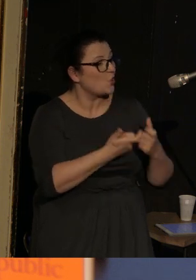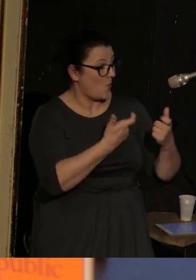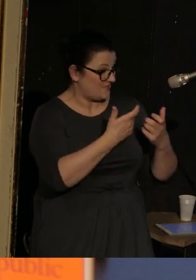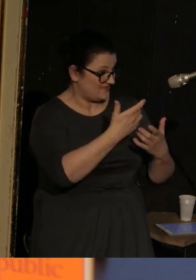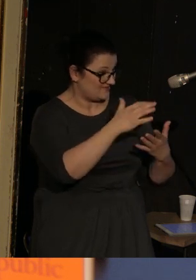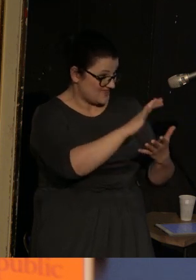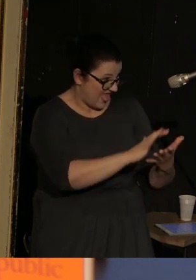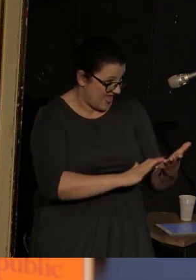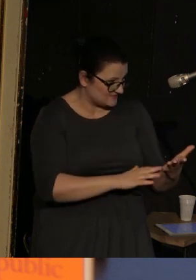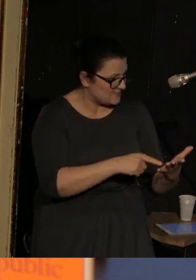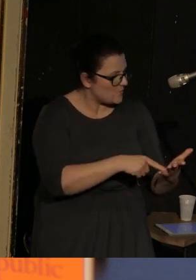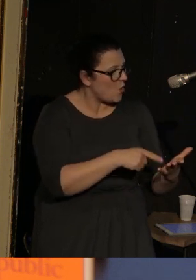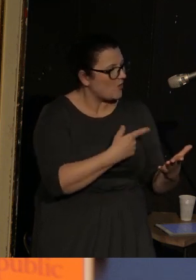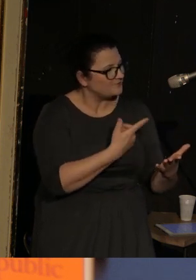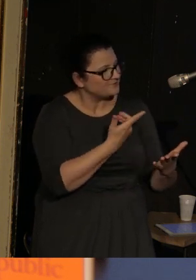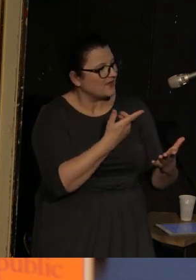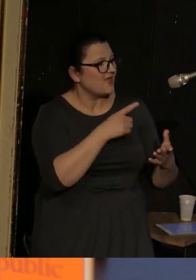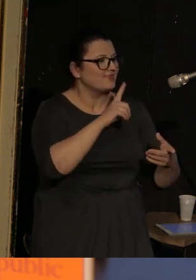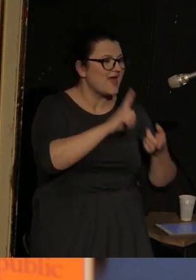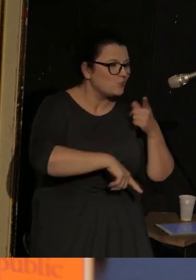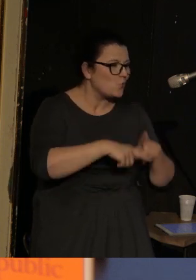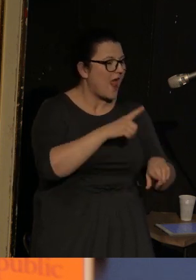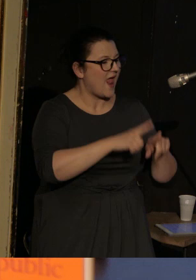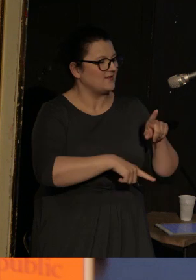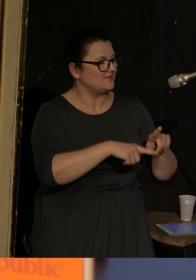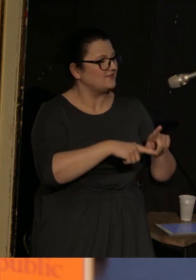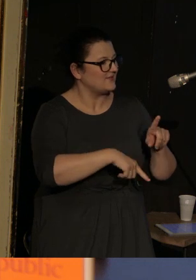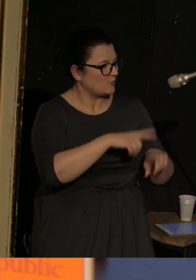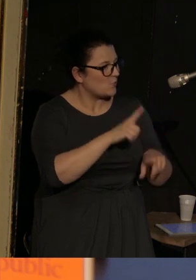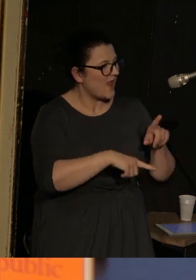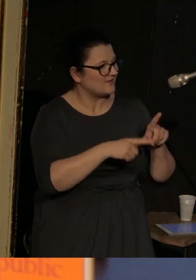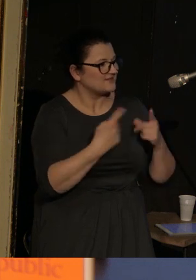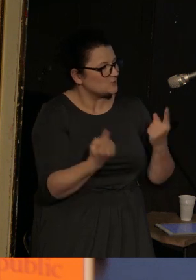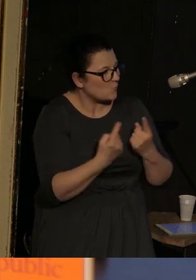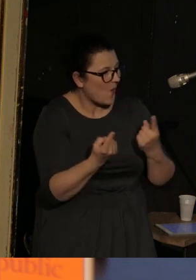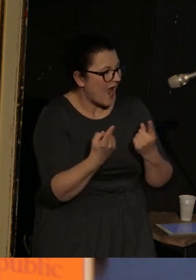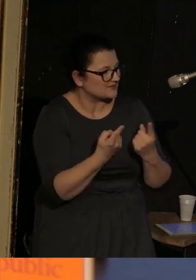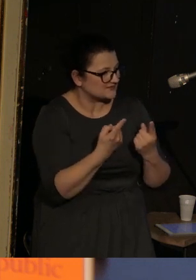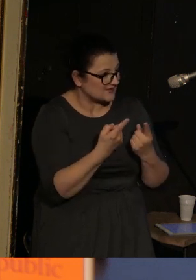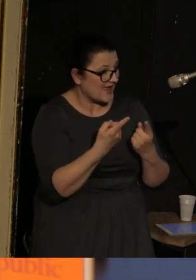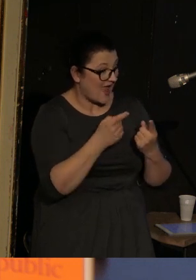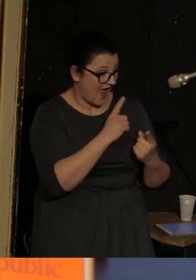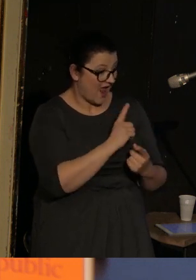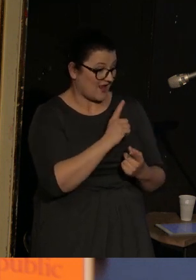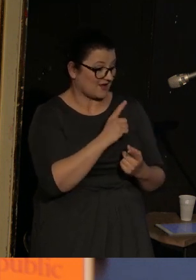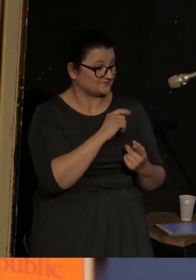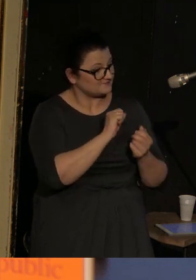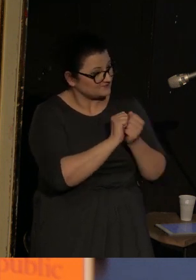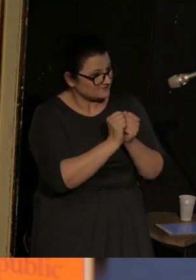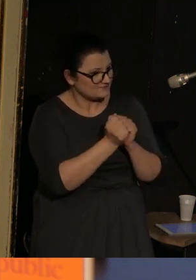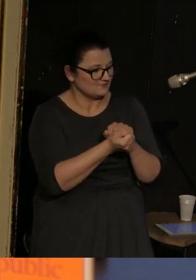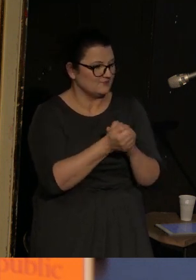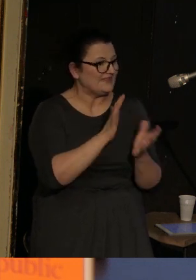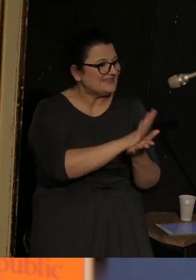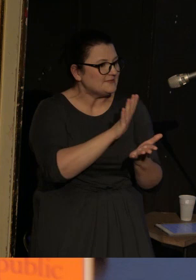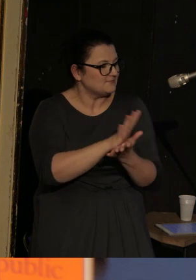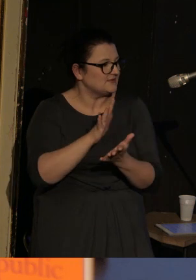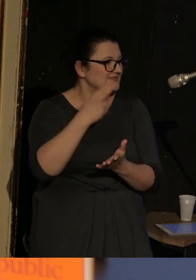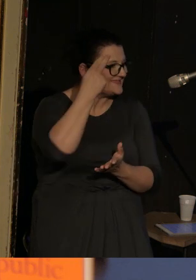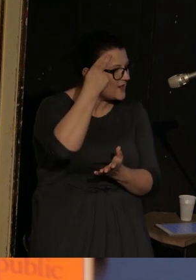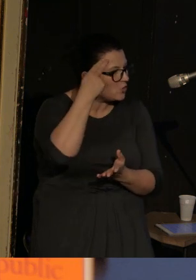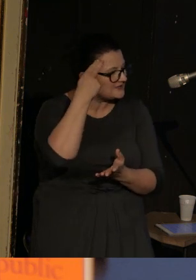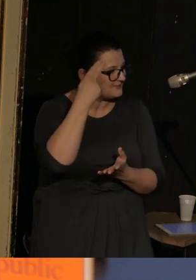Używając dosyć naturalnych okoliczności zmienia kulturowe typy i stereotypy bohaterów.